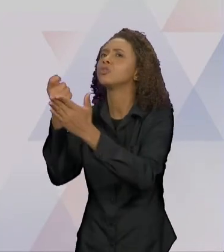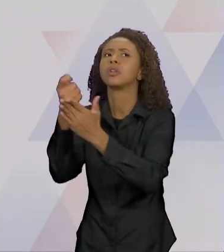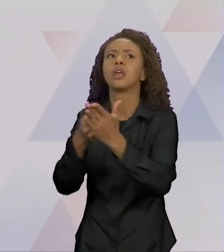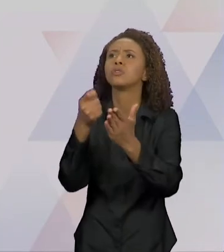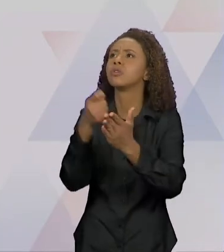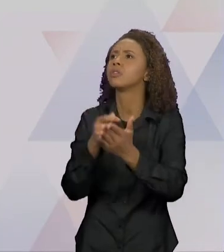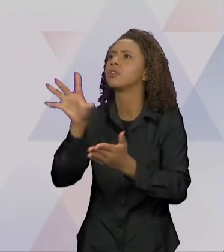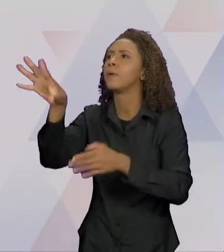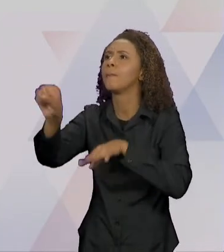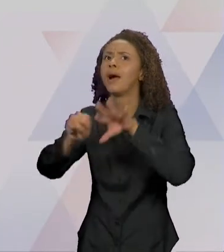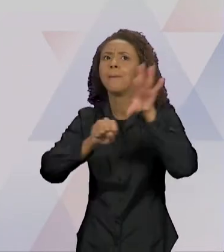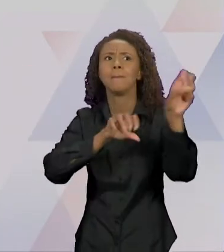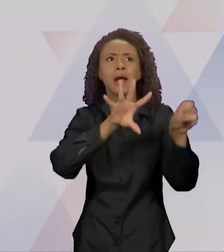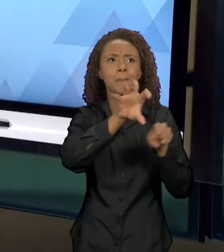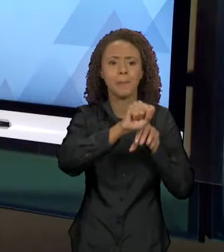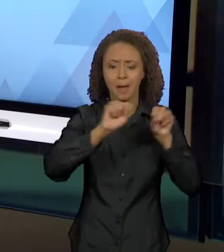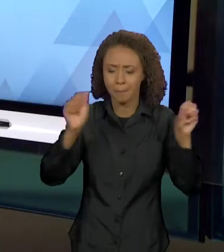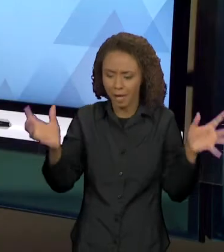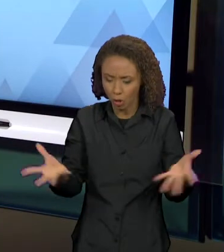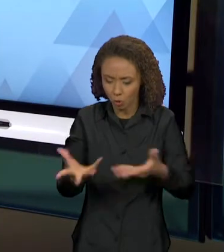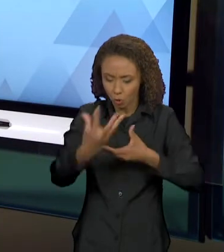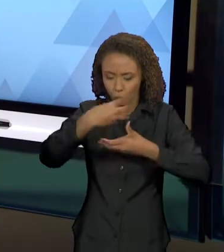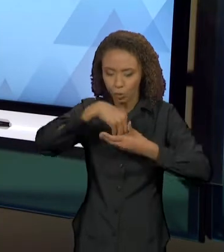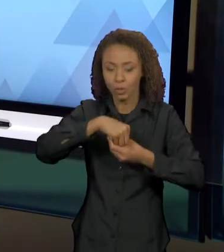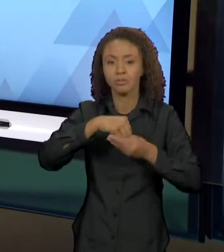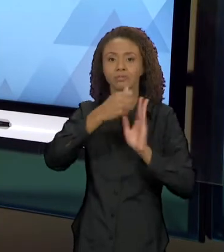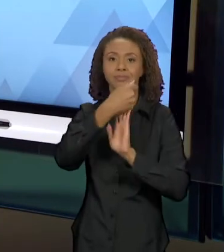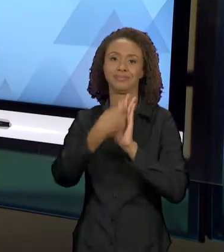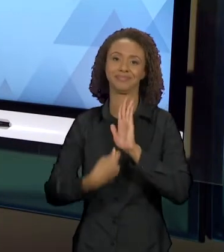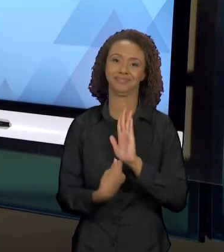SE NEUTRALIZAM". ENTÃO, COMO ESSES VÁRIOS